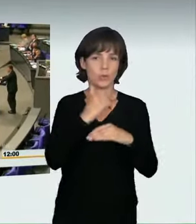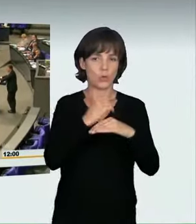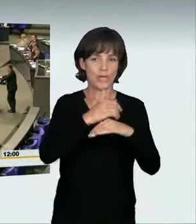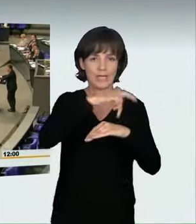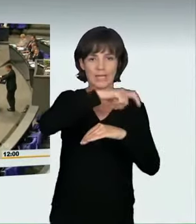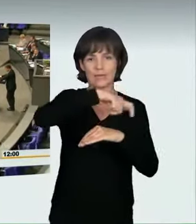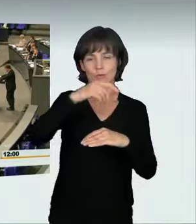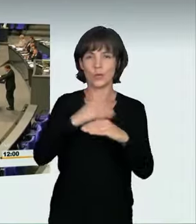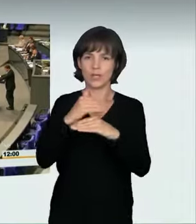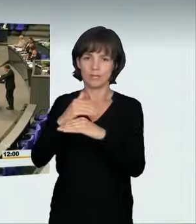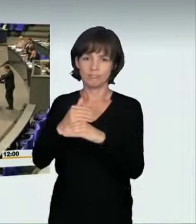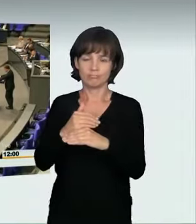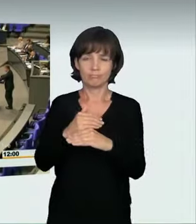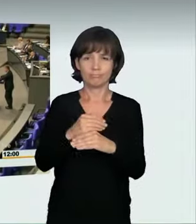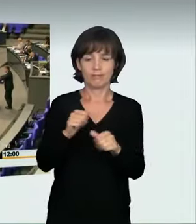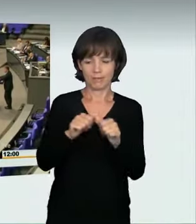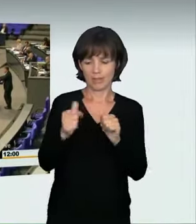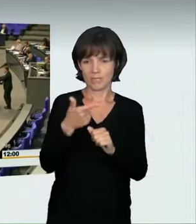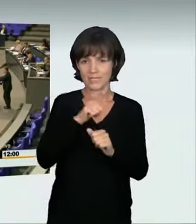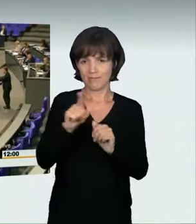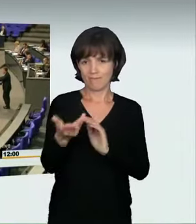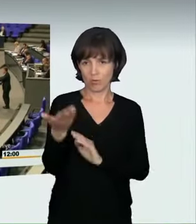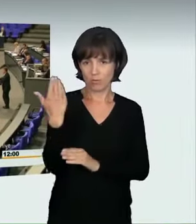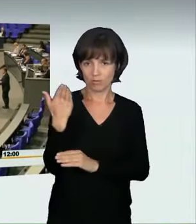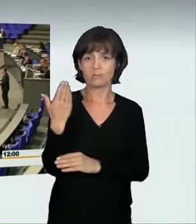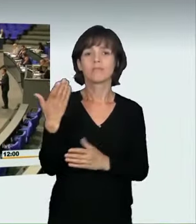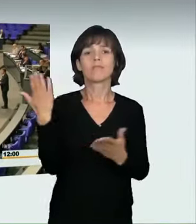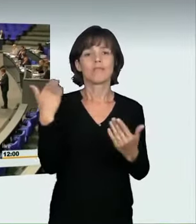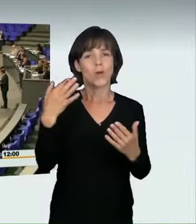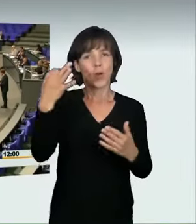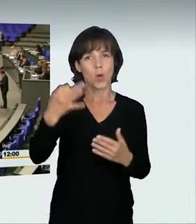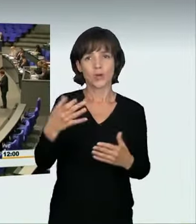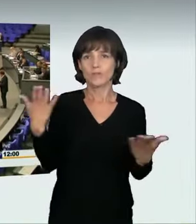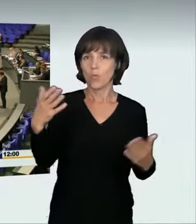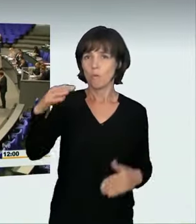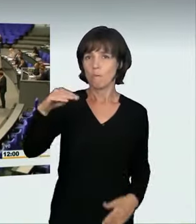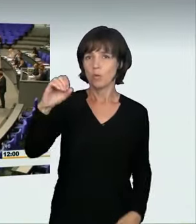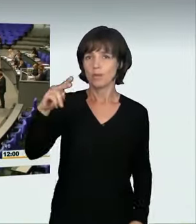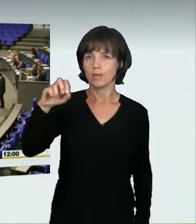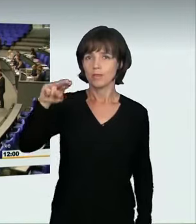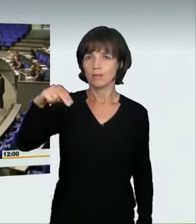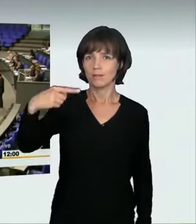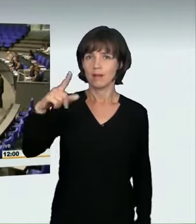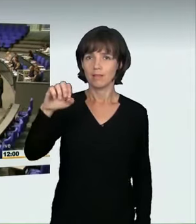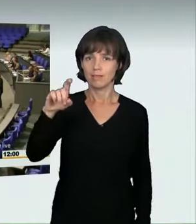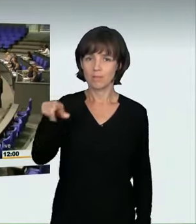ein junger Mann sein Leben lassen musste, weil sich einige Unbelehrbare mitten in der Stadt ein Rennen auf öffentlichen Straßen lieferten.